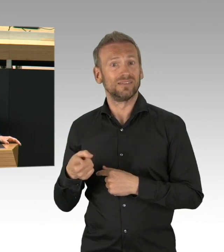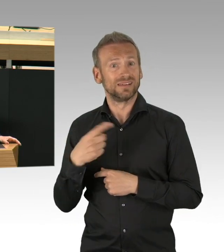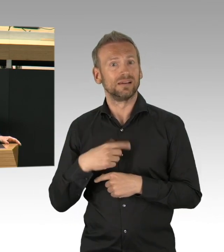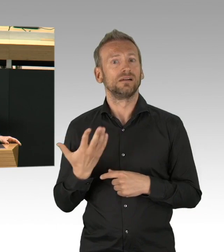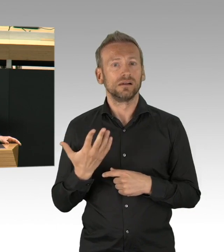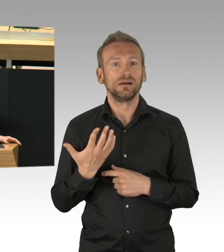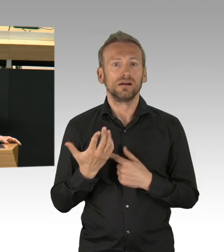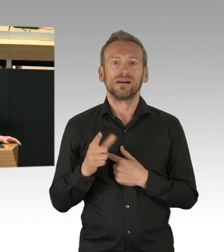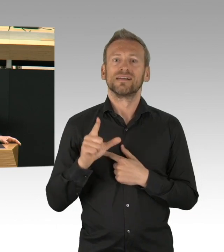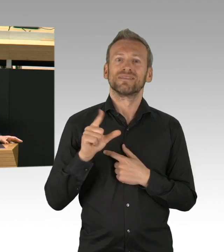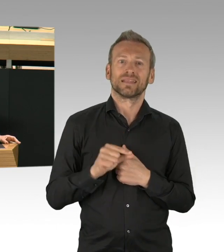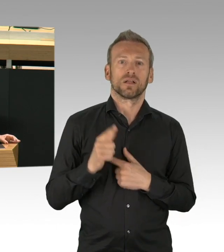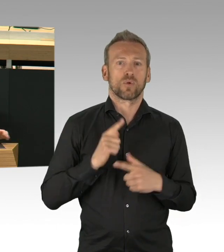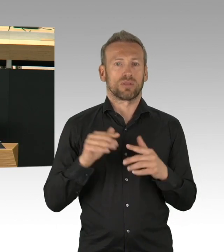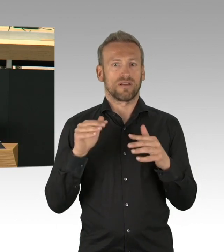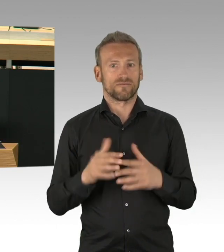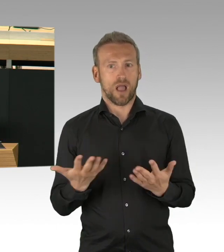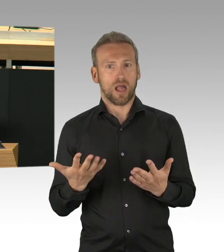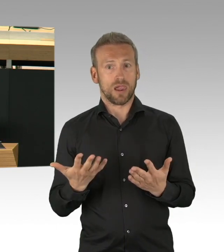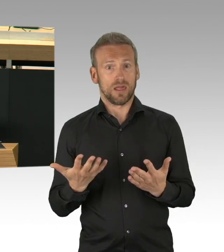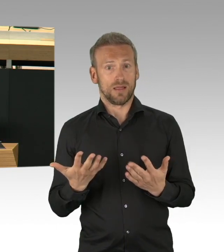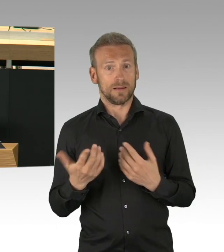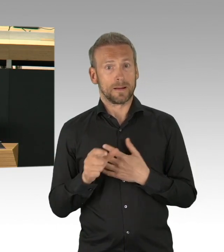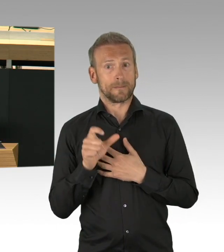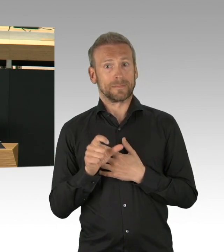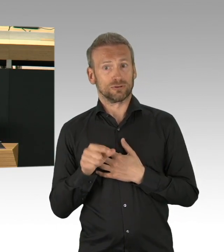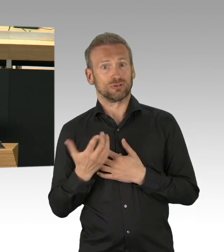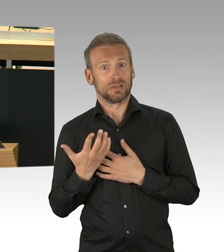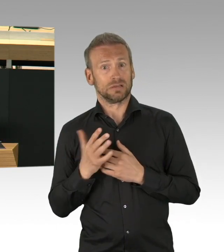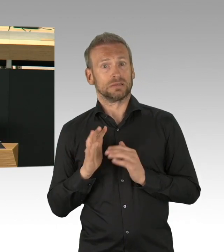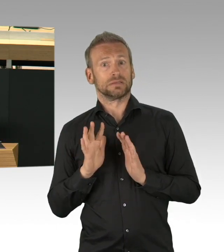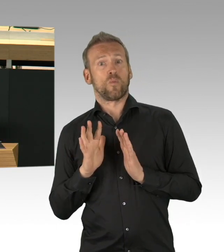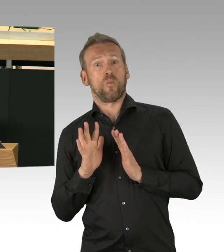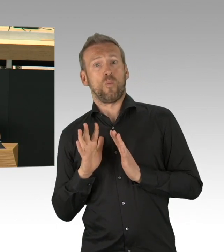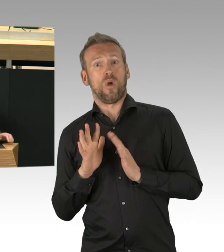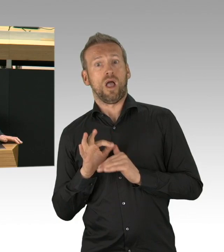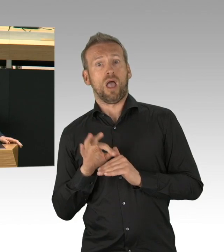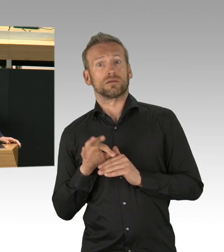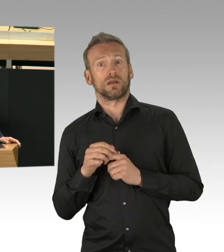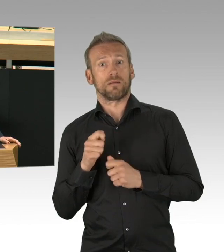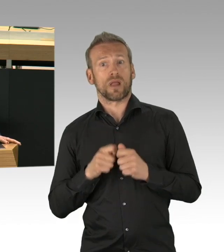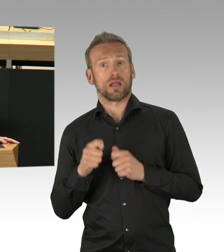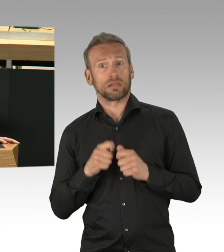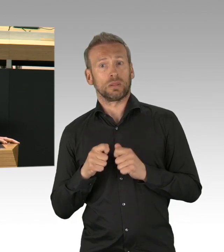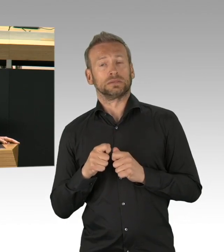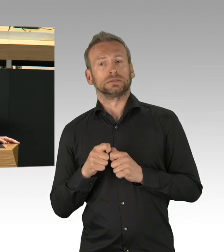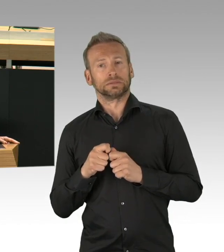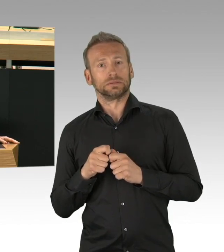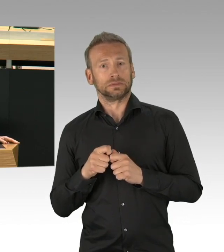das kann Leben verkürzen. Wir wissen auch von anderen Schäden. Psychisch erkrankte Menschen leiden über die Maßen.